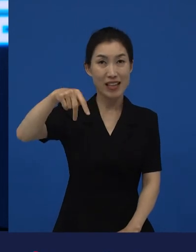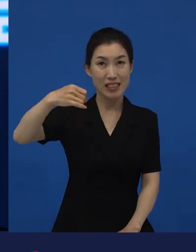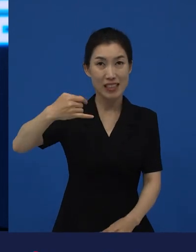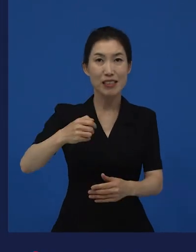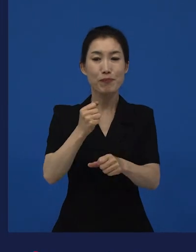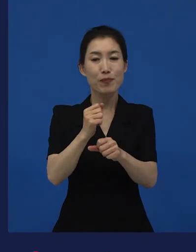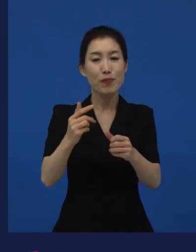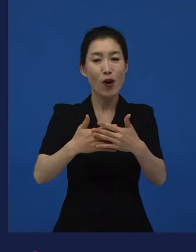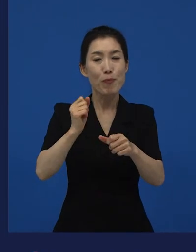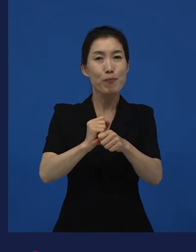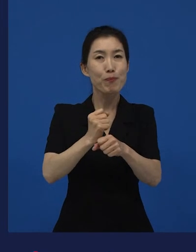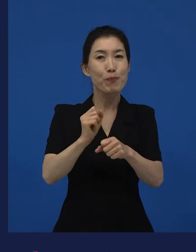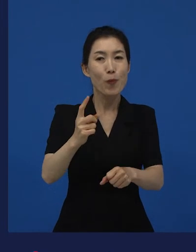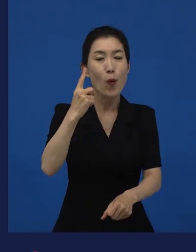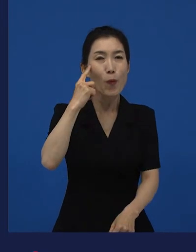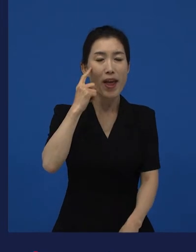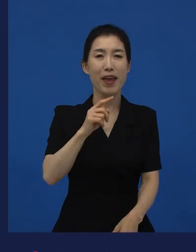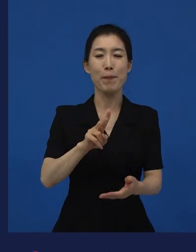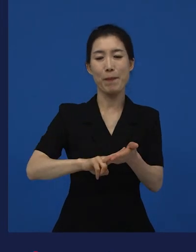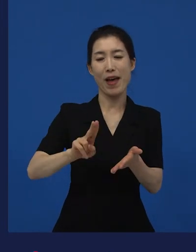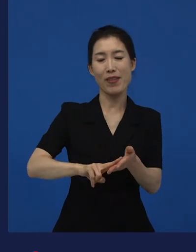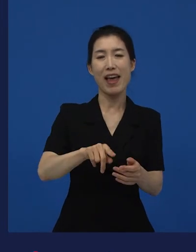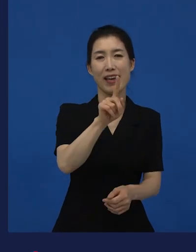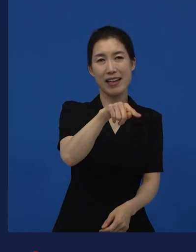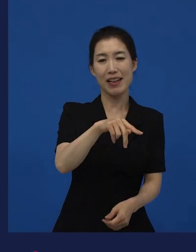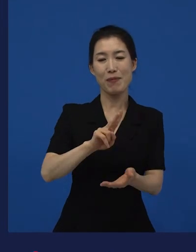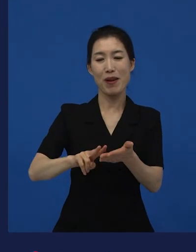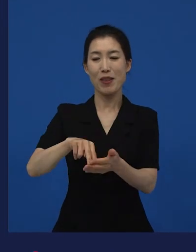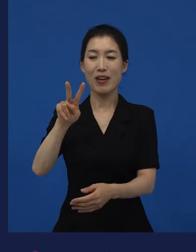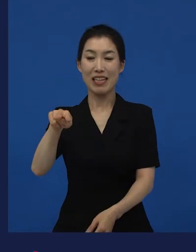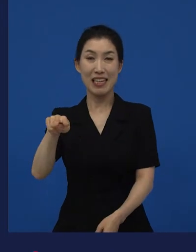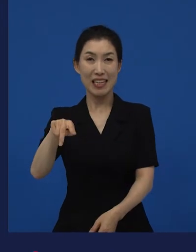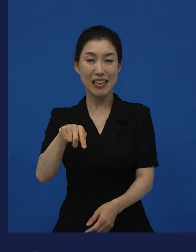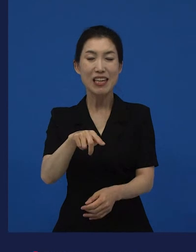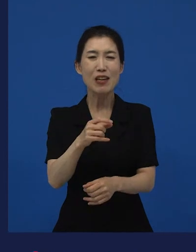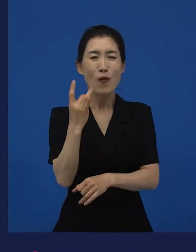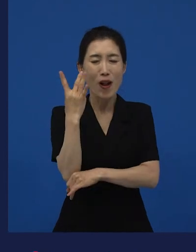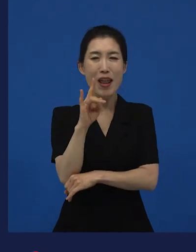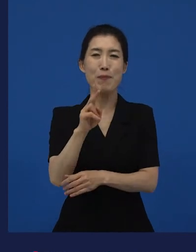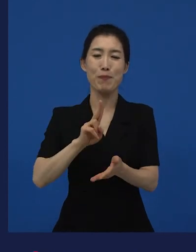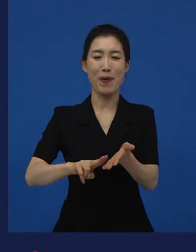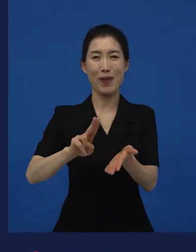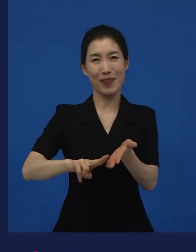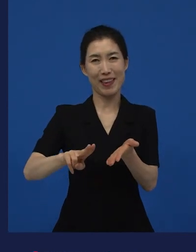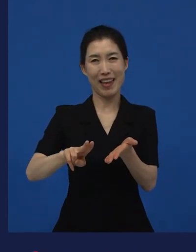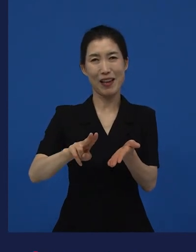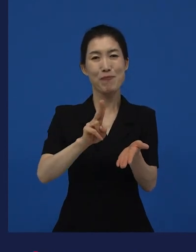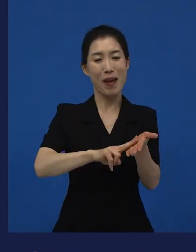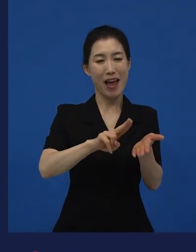만화 1편과 2편으로 돼 있는『리틀 포레스트』라는 만화가 원작이고